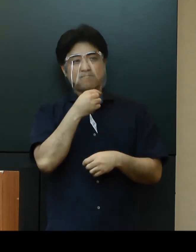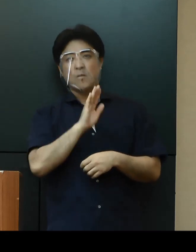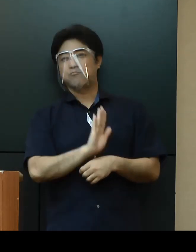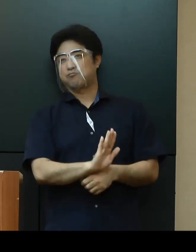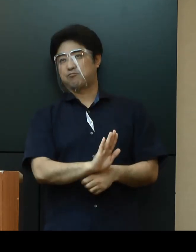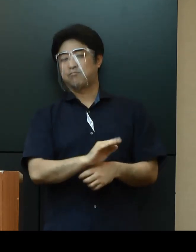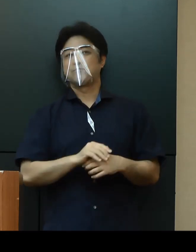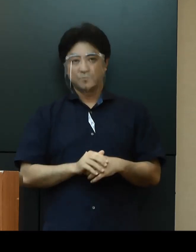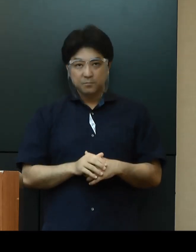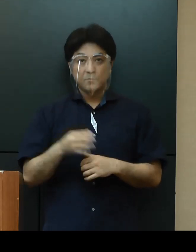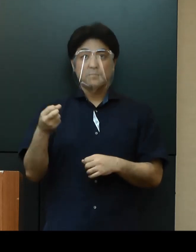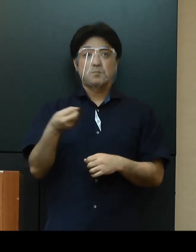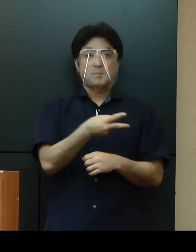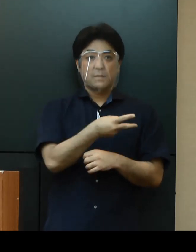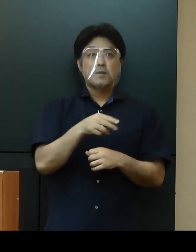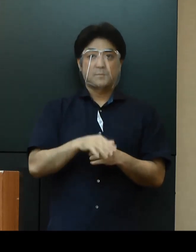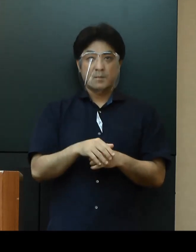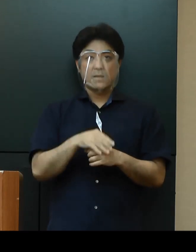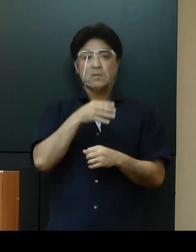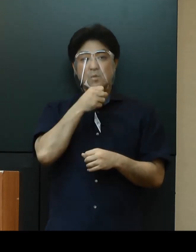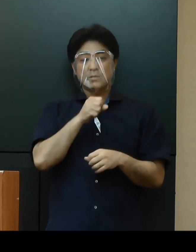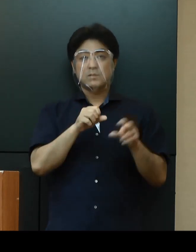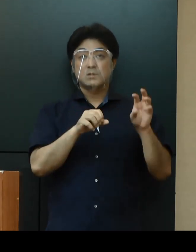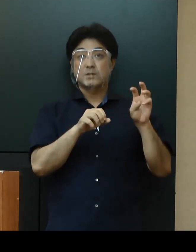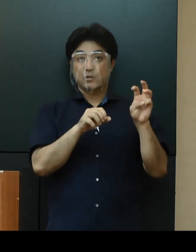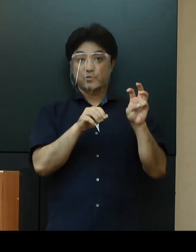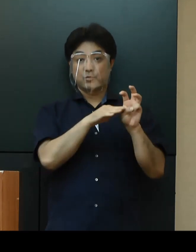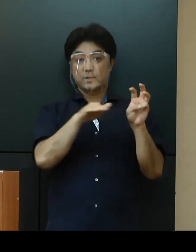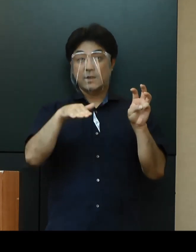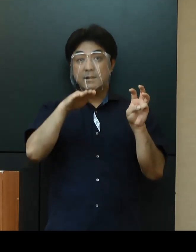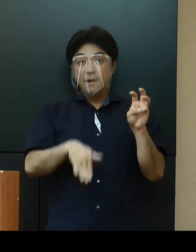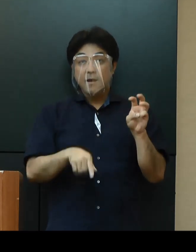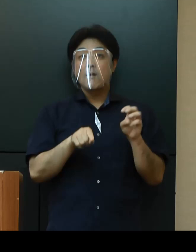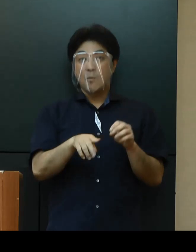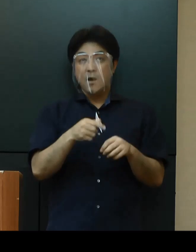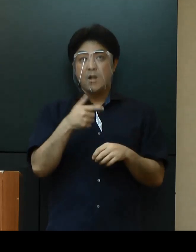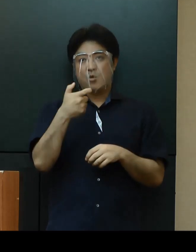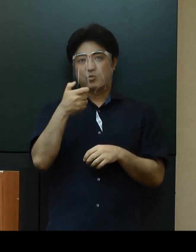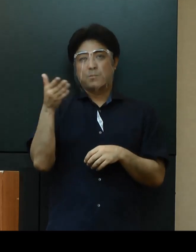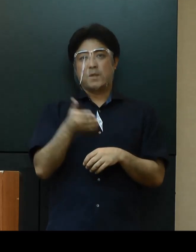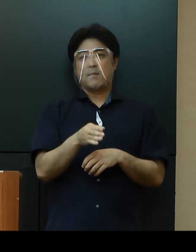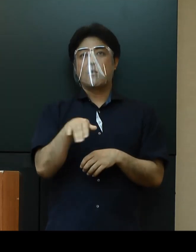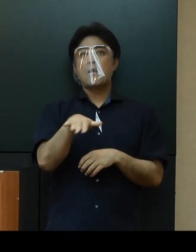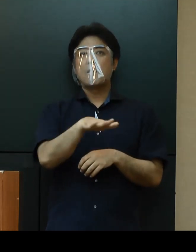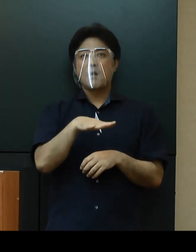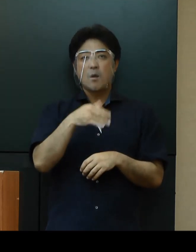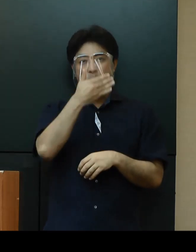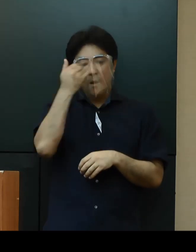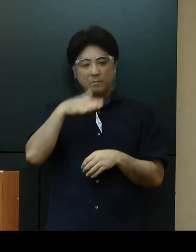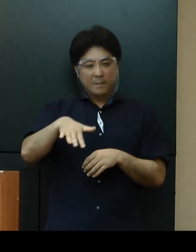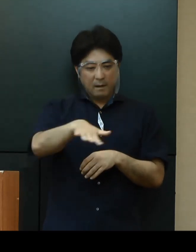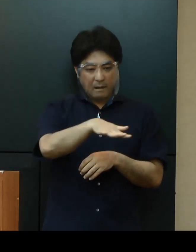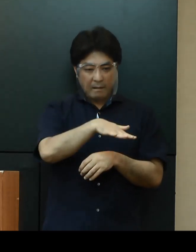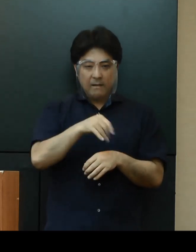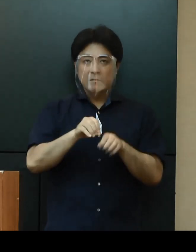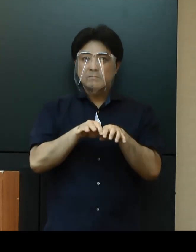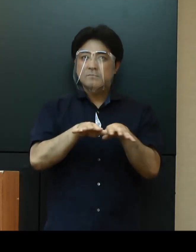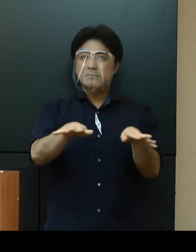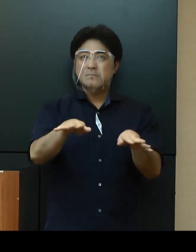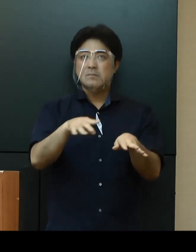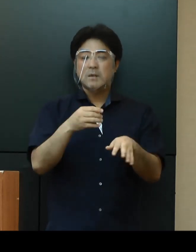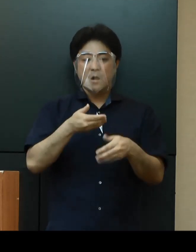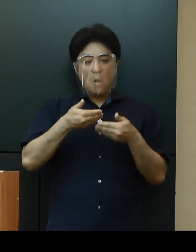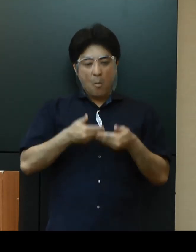また30代以下が全体の６割以上と若い世代に感染が広がっているほか、重症者は２名にとどまり